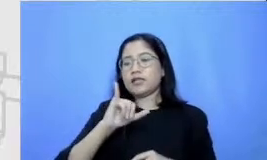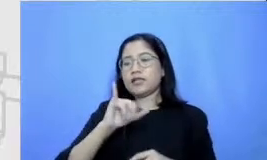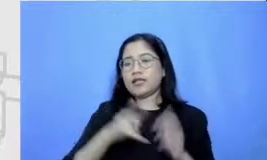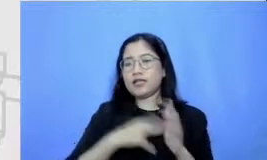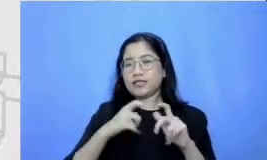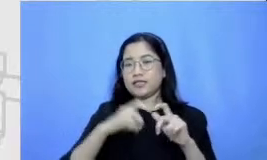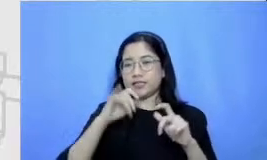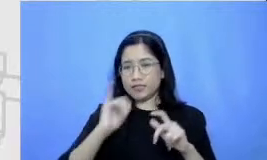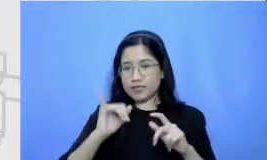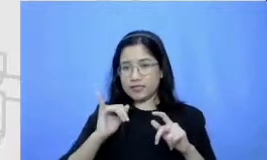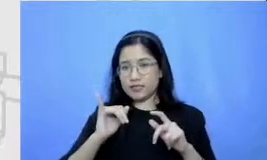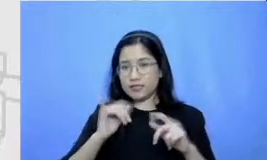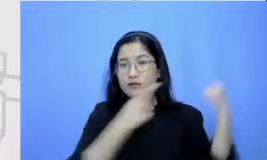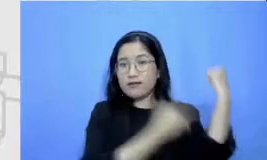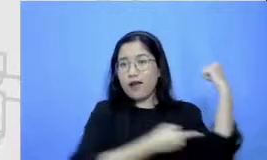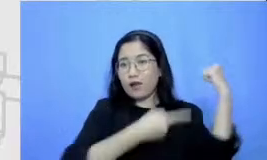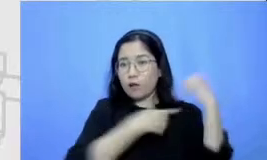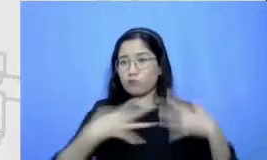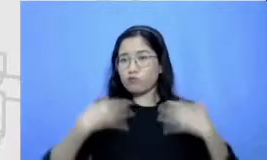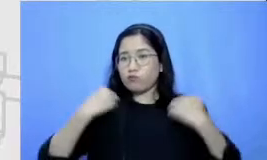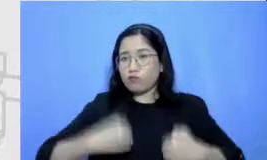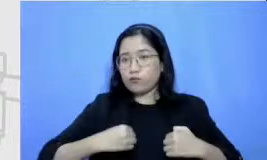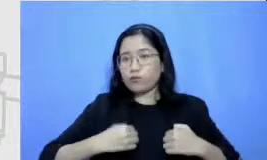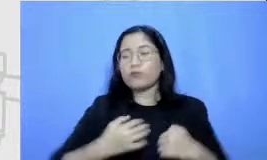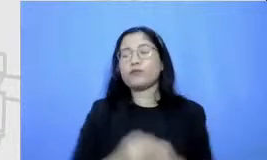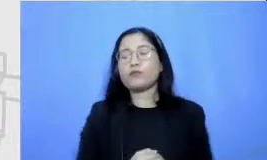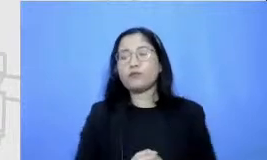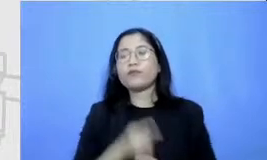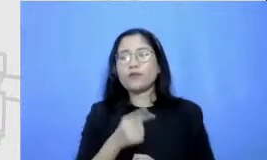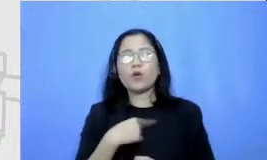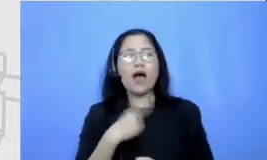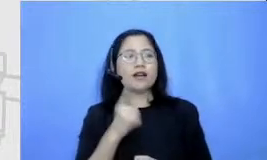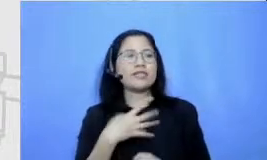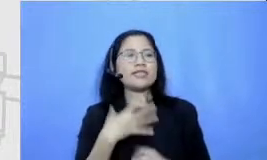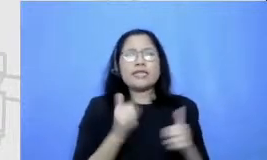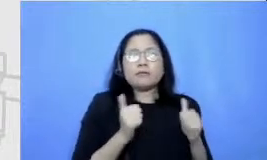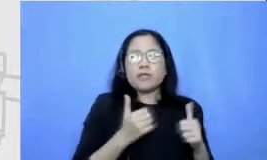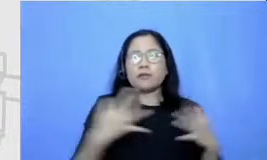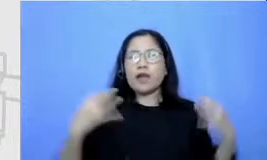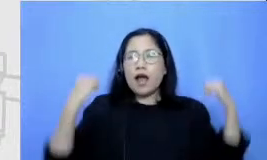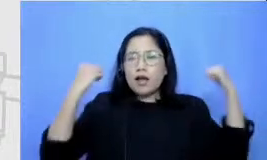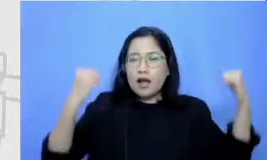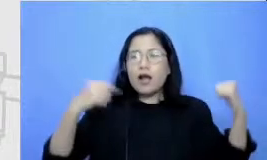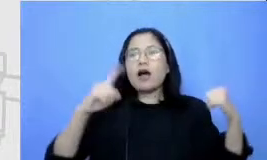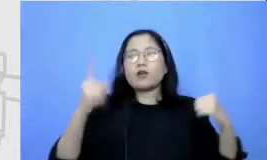Mengenali apa saja yang akan Bapak dan Ibu temui kalau saya analogikan kembali peta